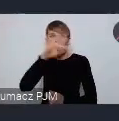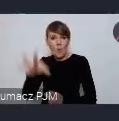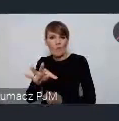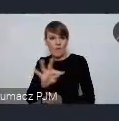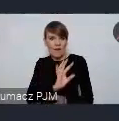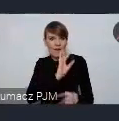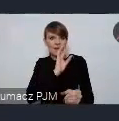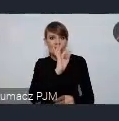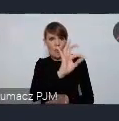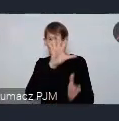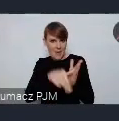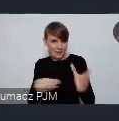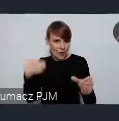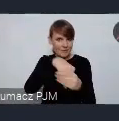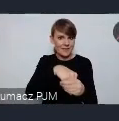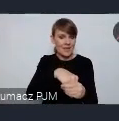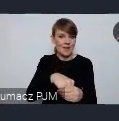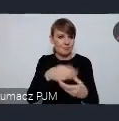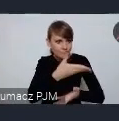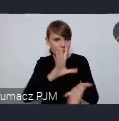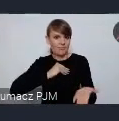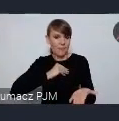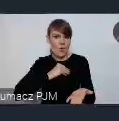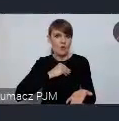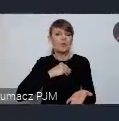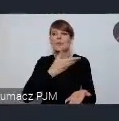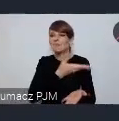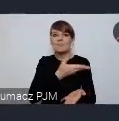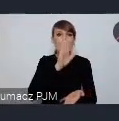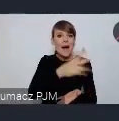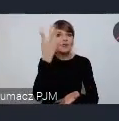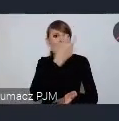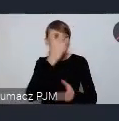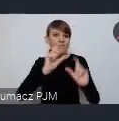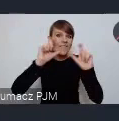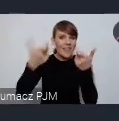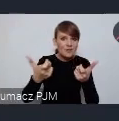i że mogą tam zgłosić jakieś ciekawe wydarzenie które mają już zaplanowane.